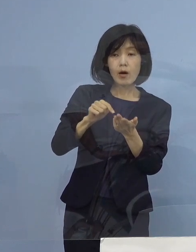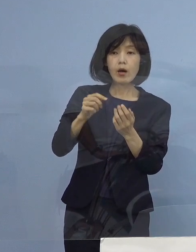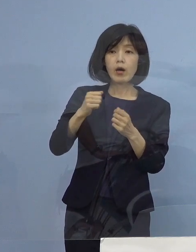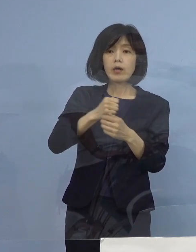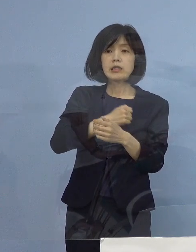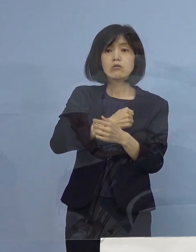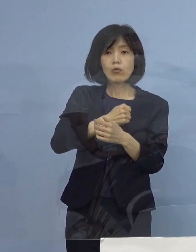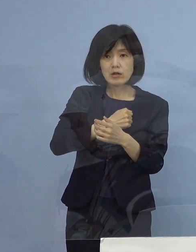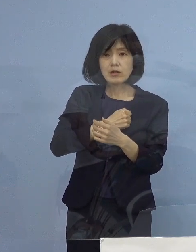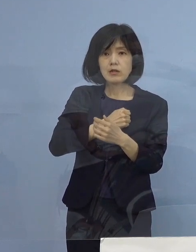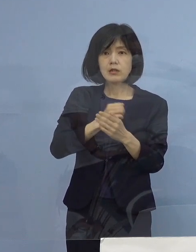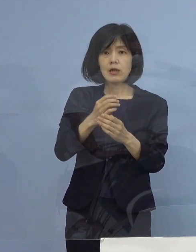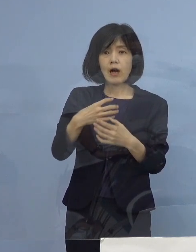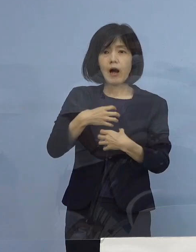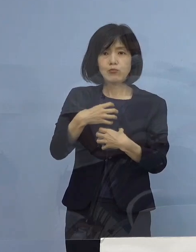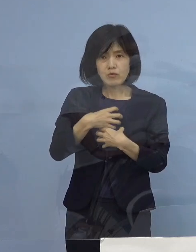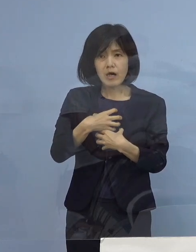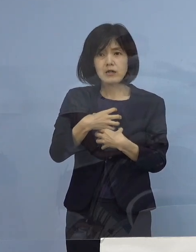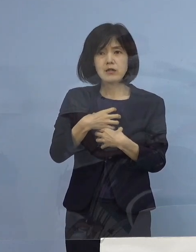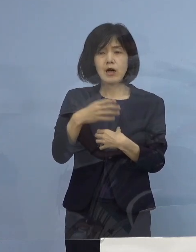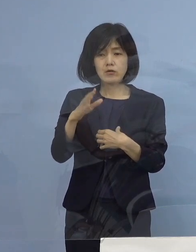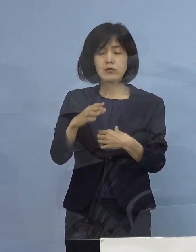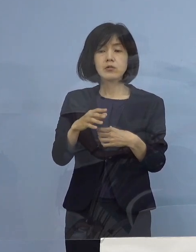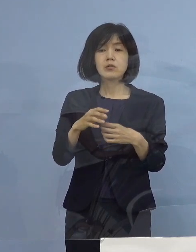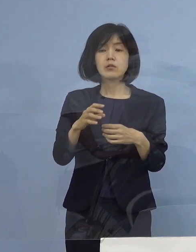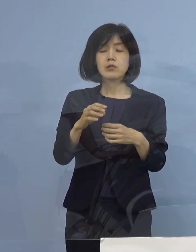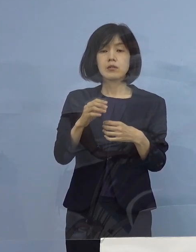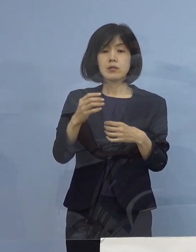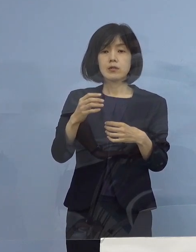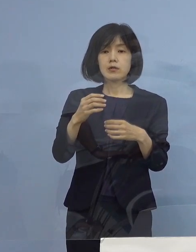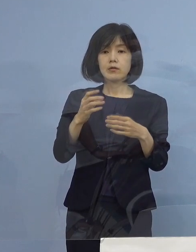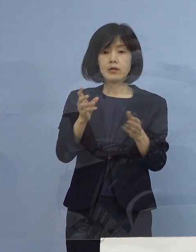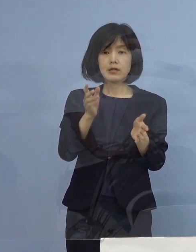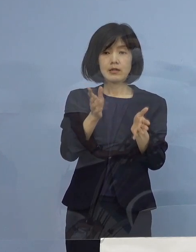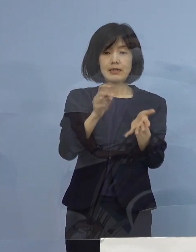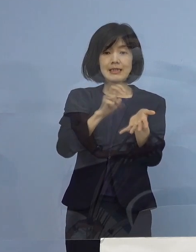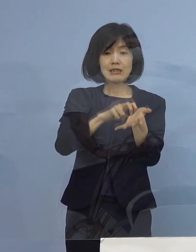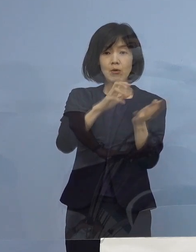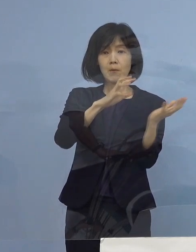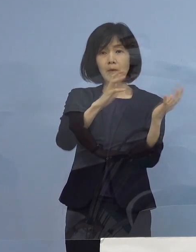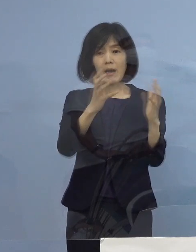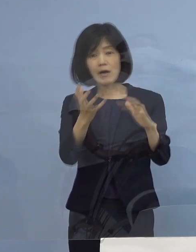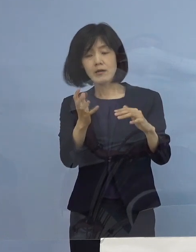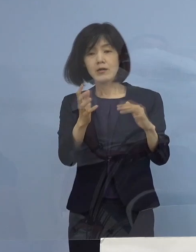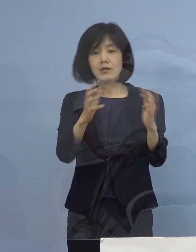つまり医療崩壊を超えて災害医療 こうしたものを とにかくテキパキやらないと